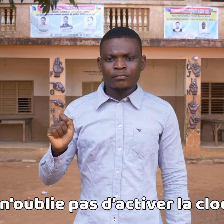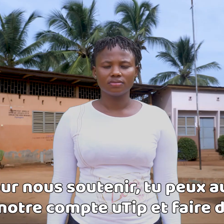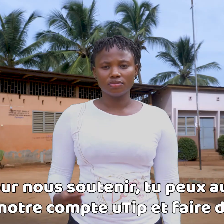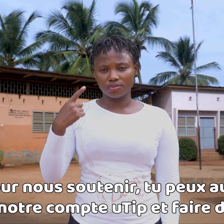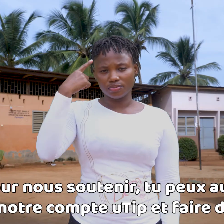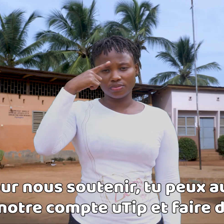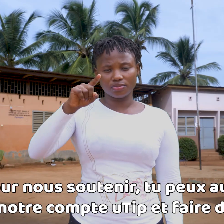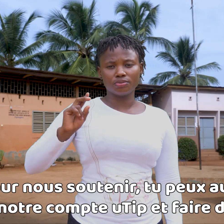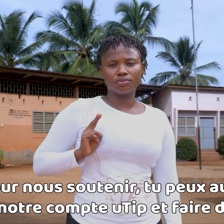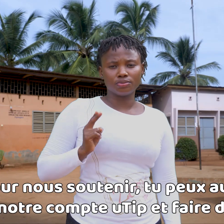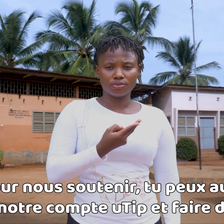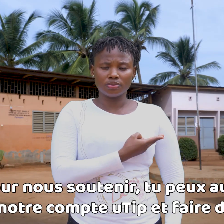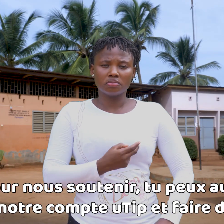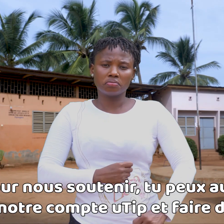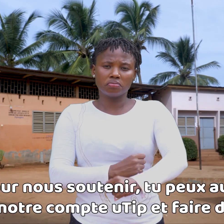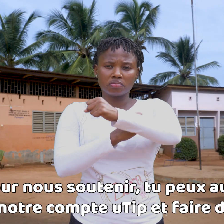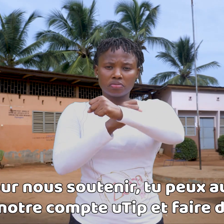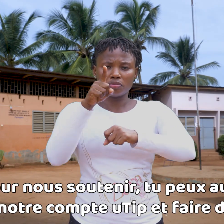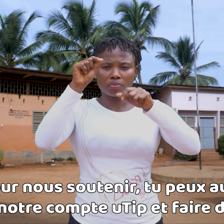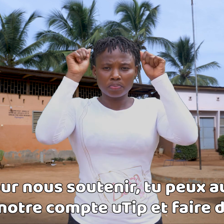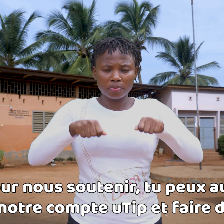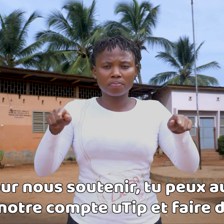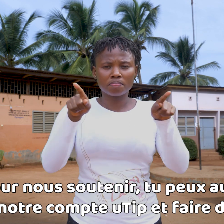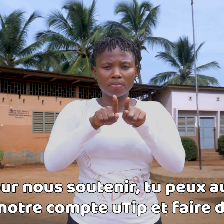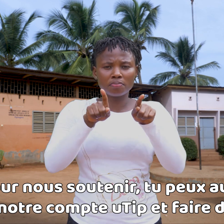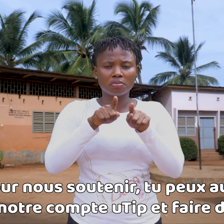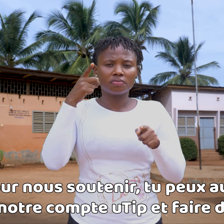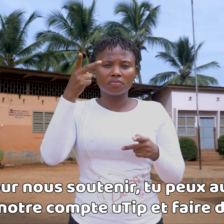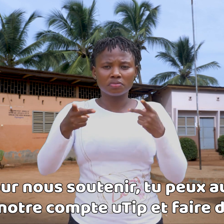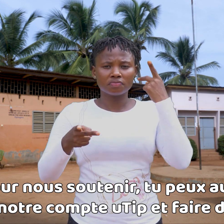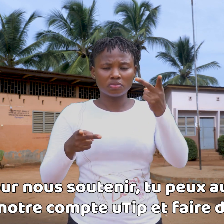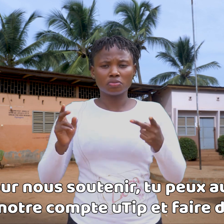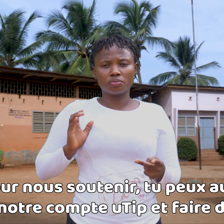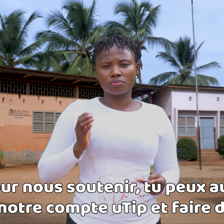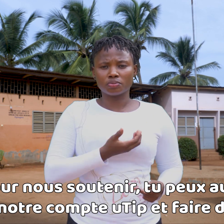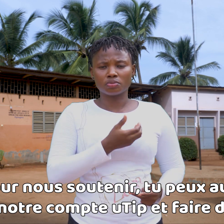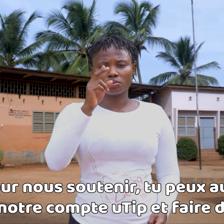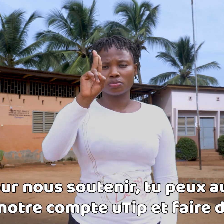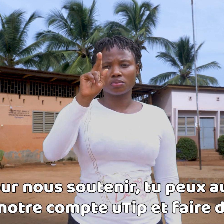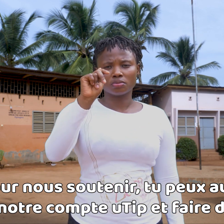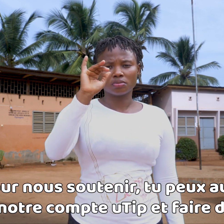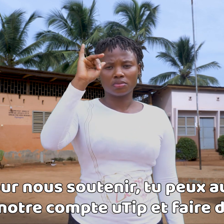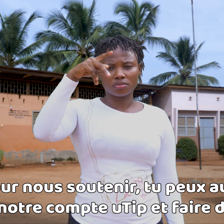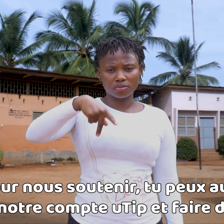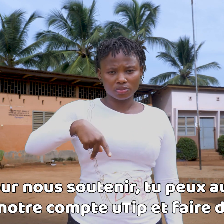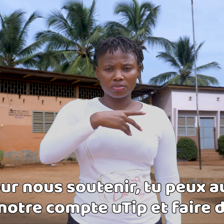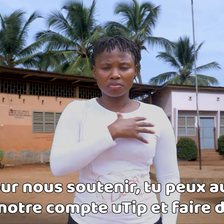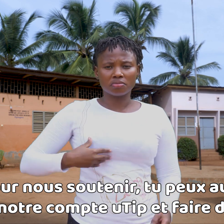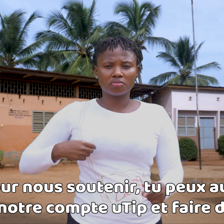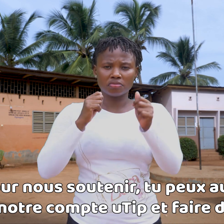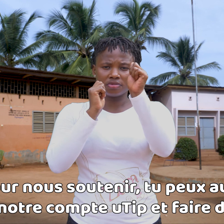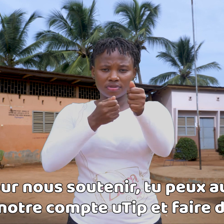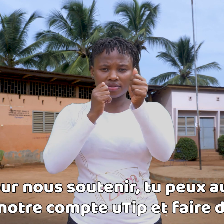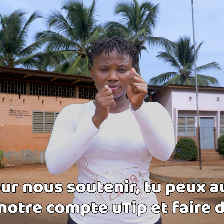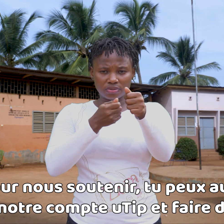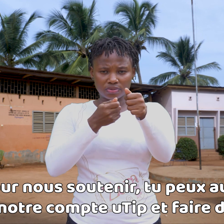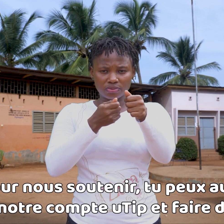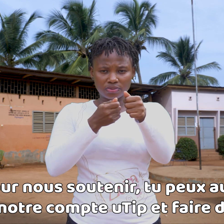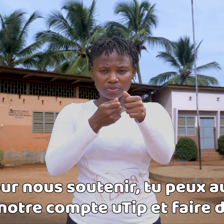Para apoyarnos, también puedes visitar nuestra página de uTip y hacer una donación.